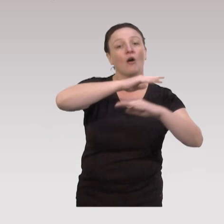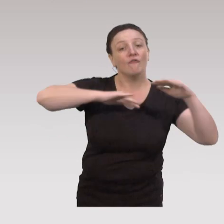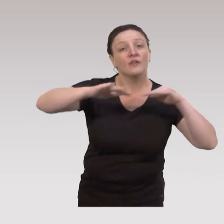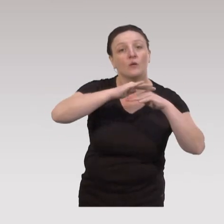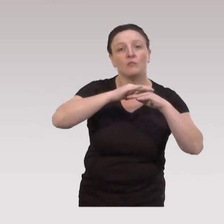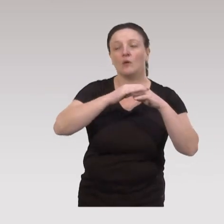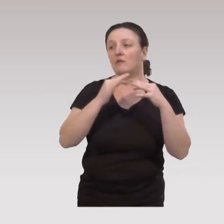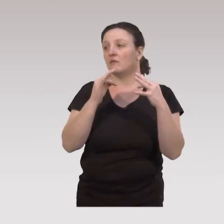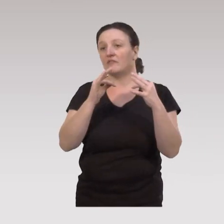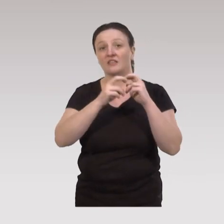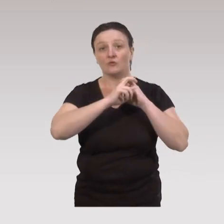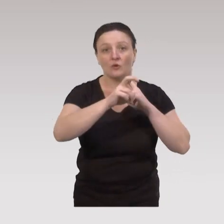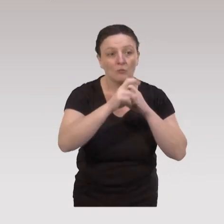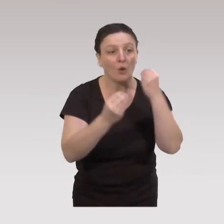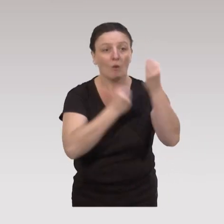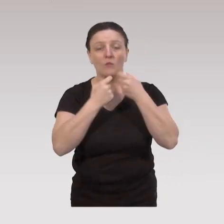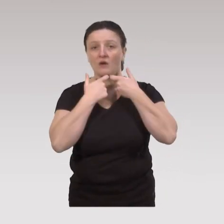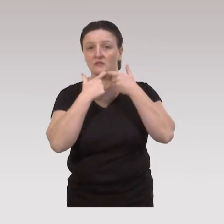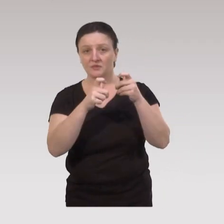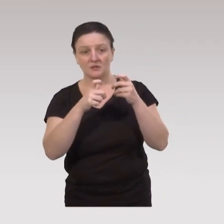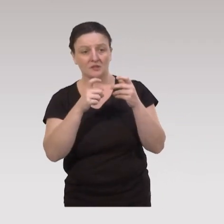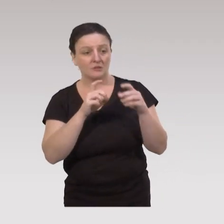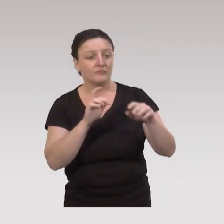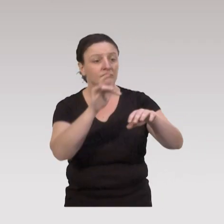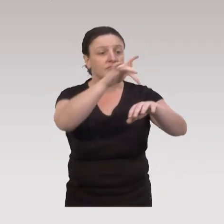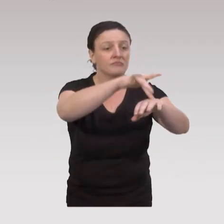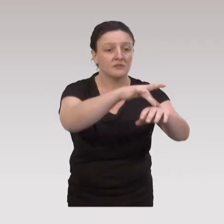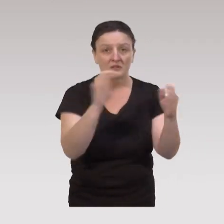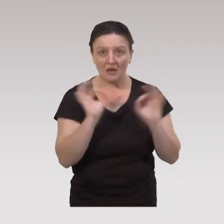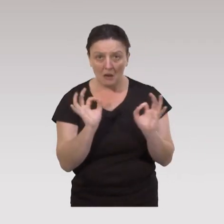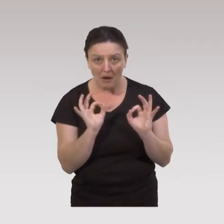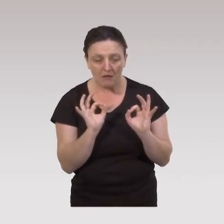les ressources en termes de transport, d'accessibilité au lieu, ne sont pas là,